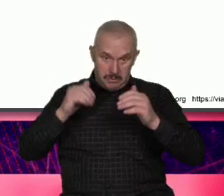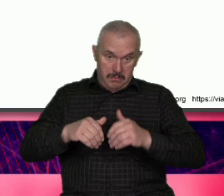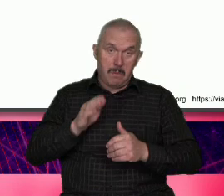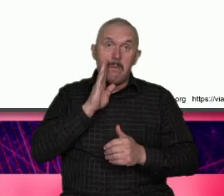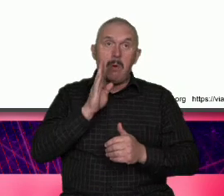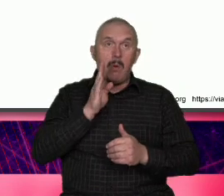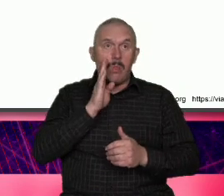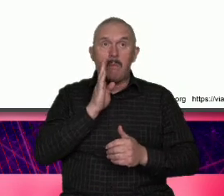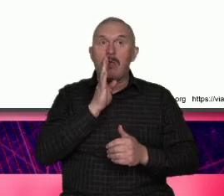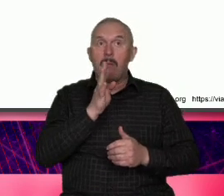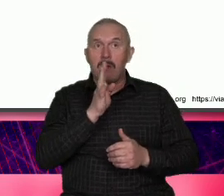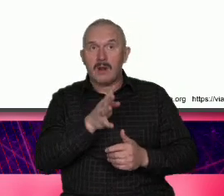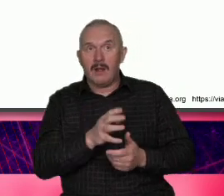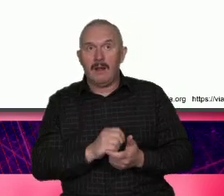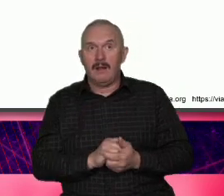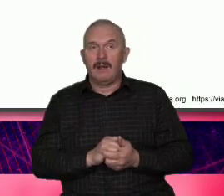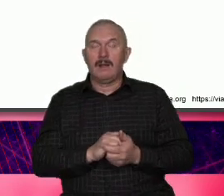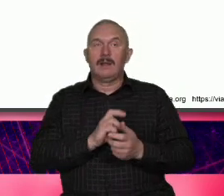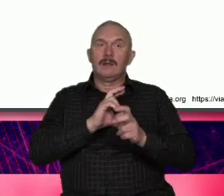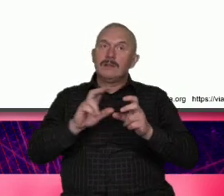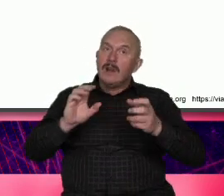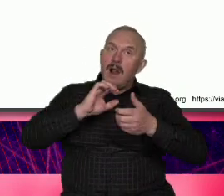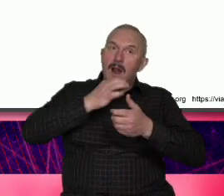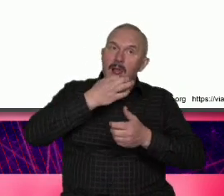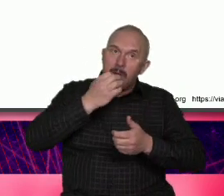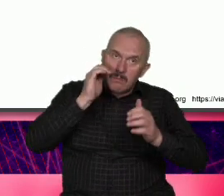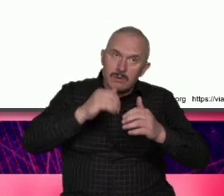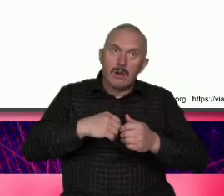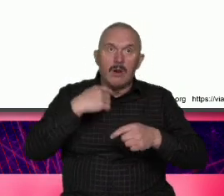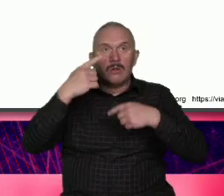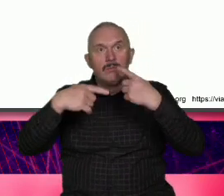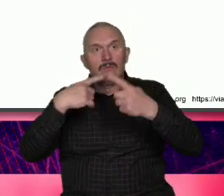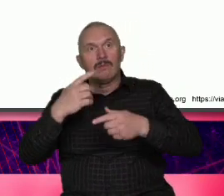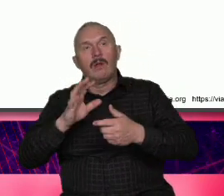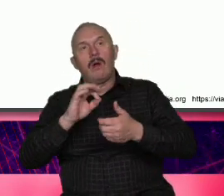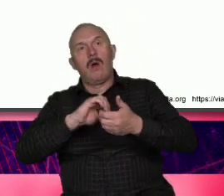tam sobie przypominać że my może też jesteśmy trochę tacy mocno indywidualni